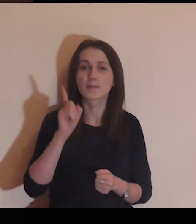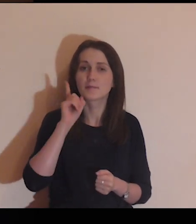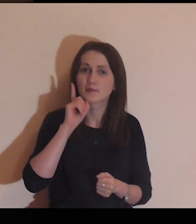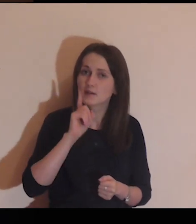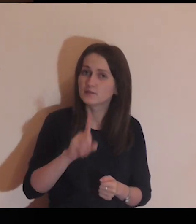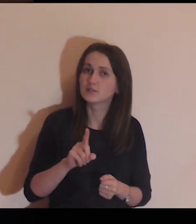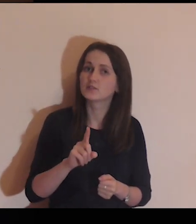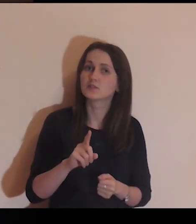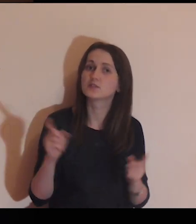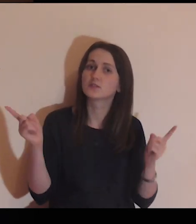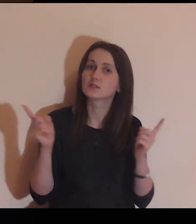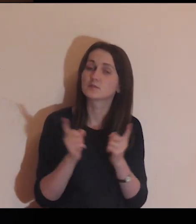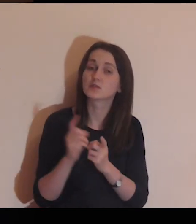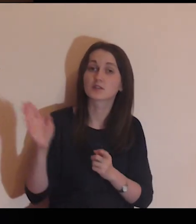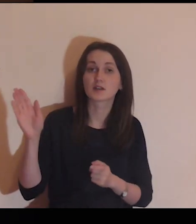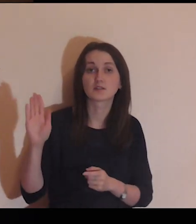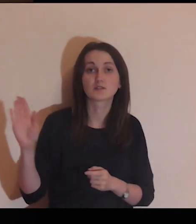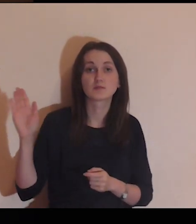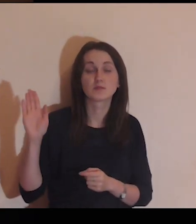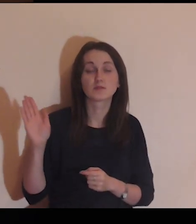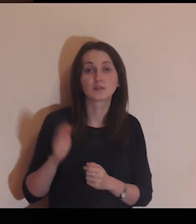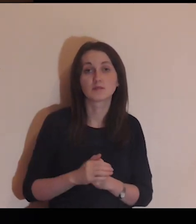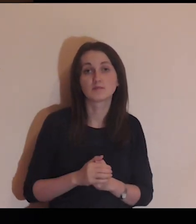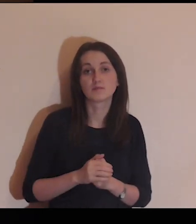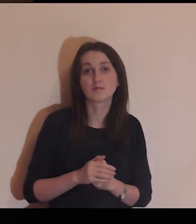realne spotkanie z Bogiem,